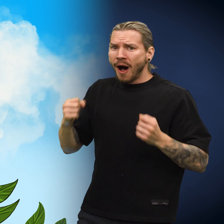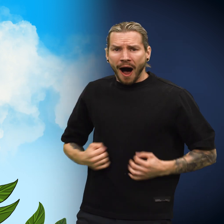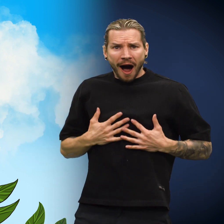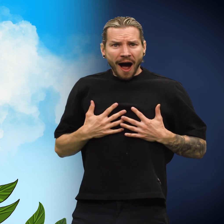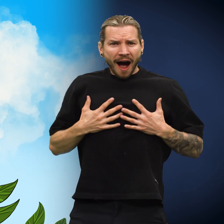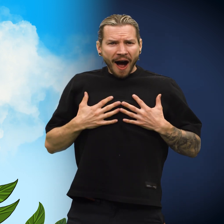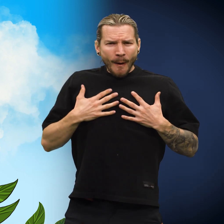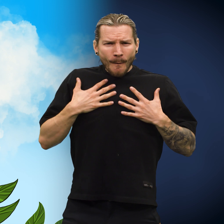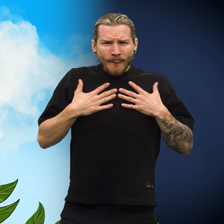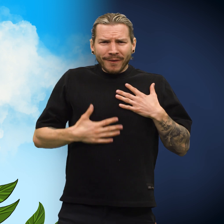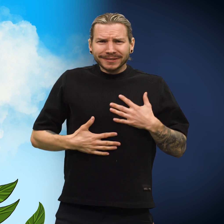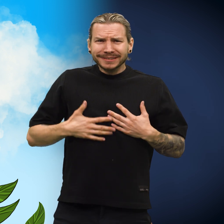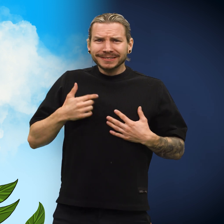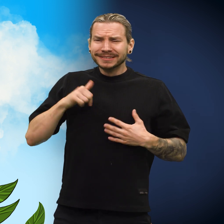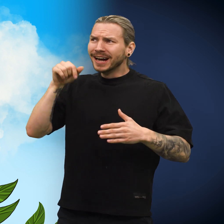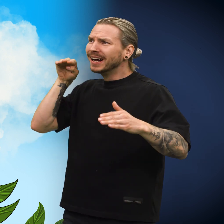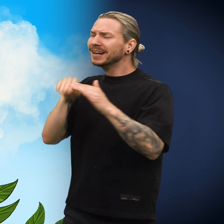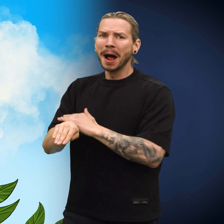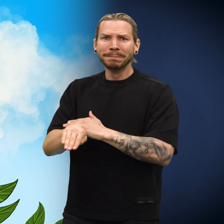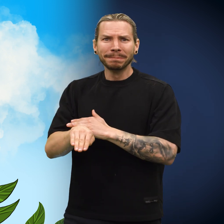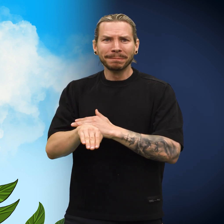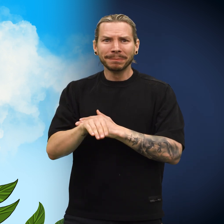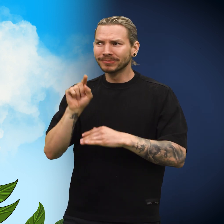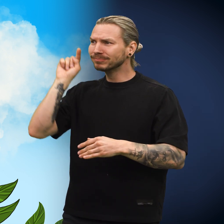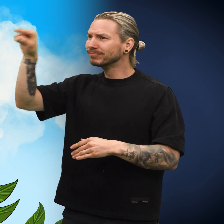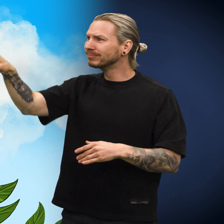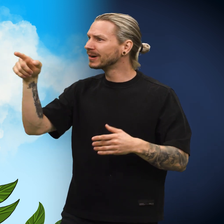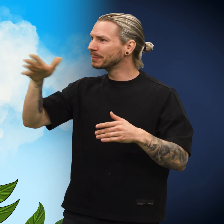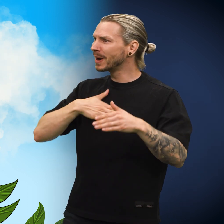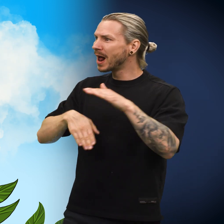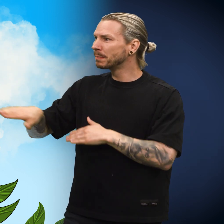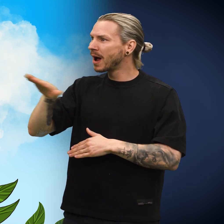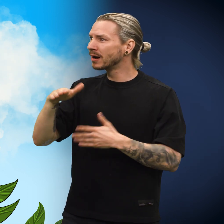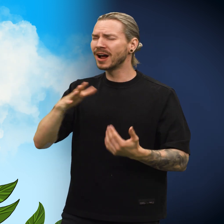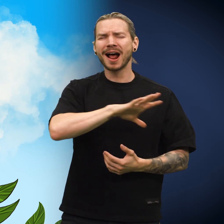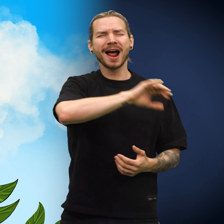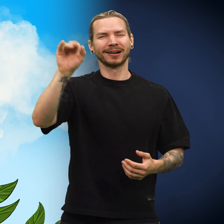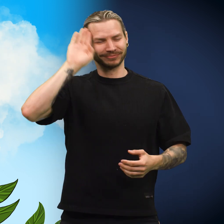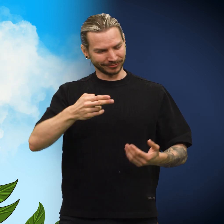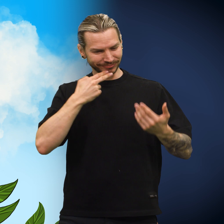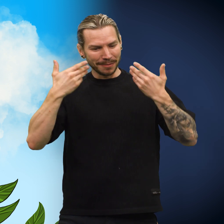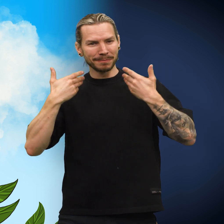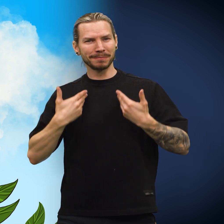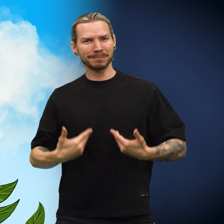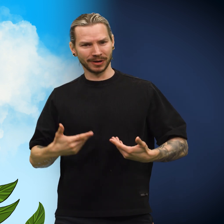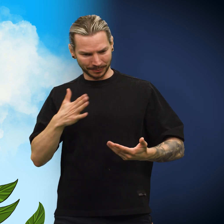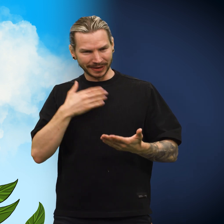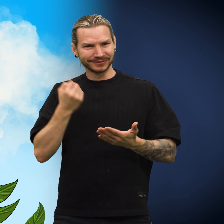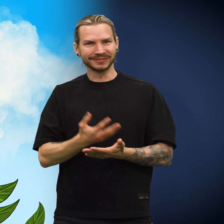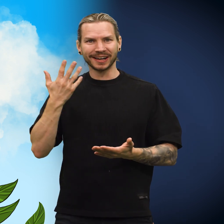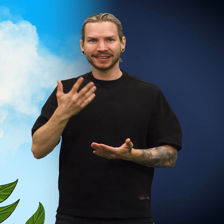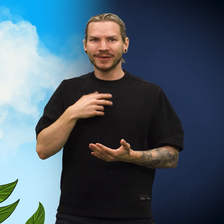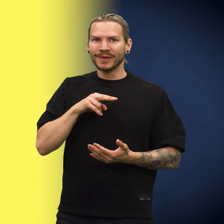En stor glede fylte skillingen. «Jeg skal hjem! Til mitt hjemland der alle vet hvem jeg er og min verdi!» sa den.